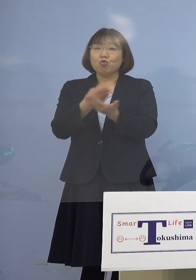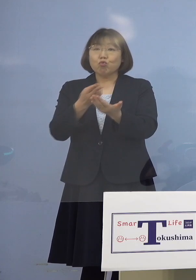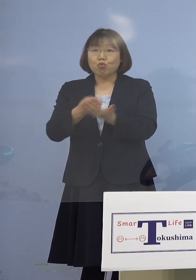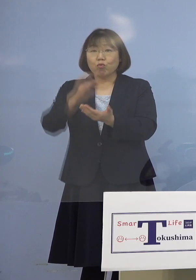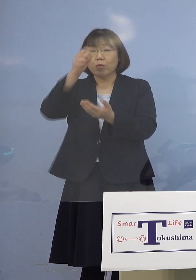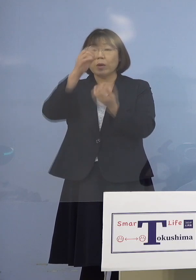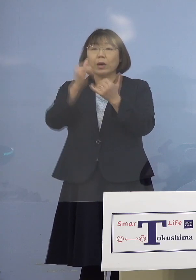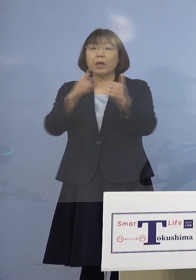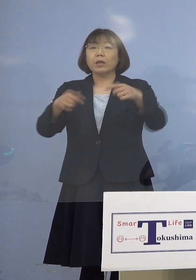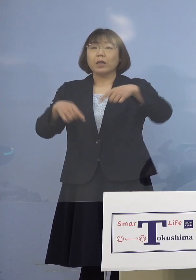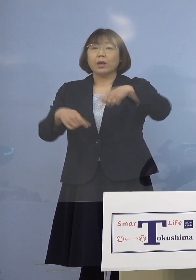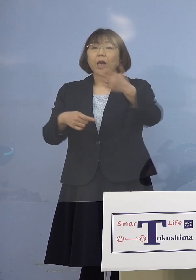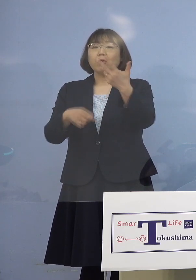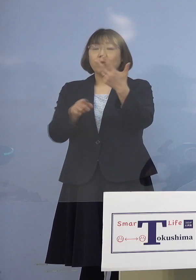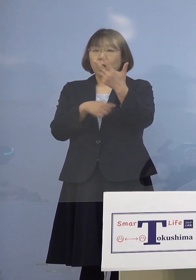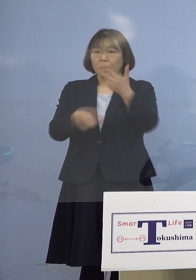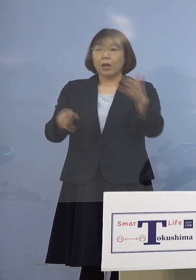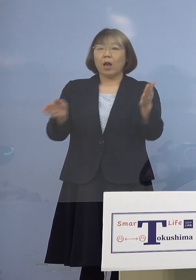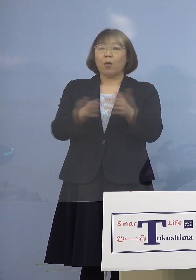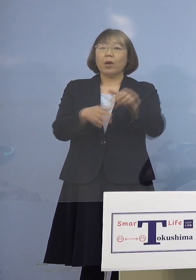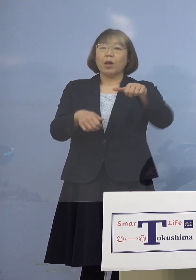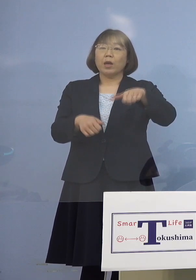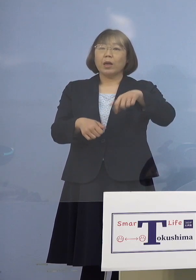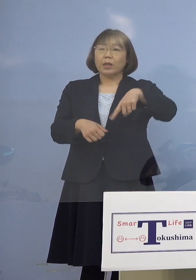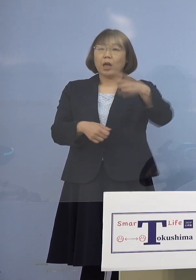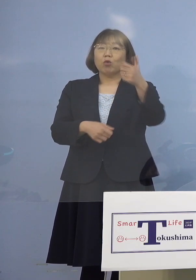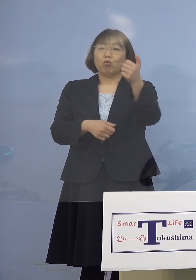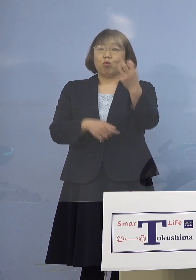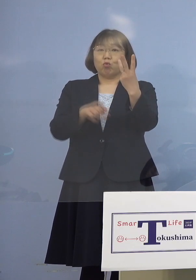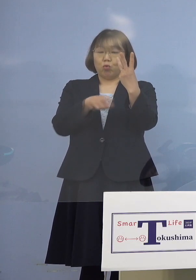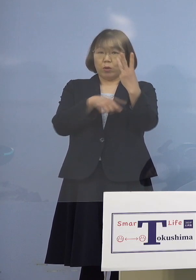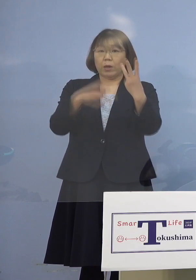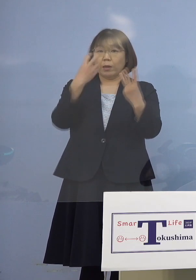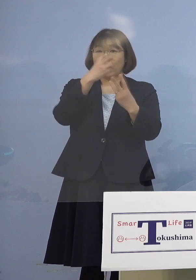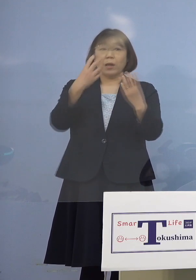あわせて153名 既に検査が終わっております